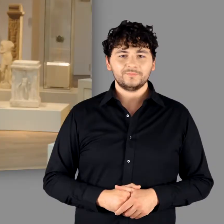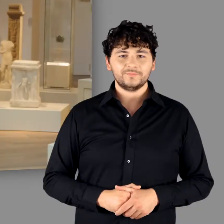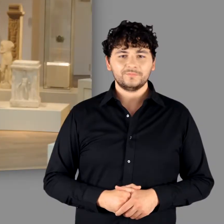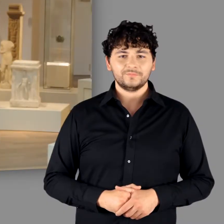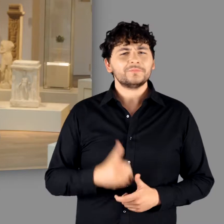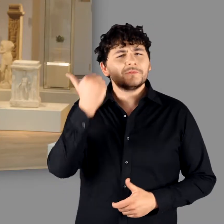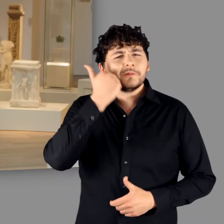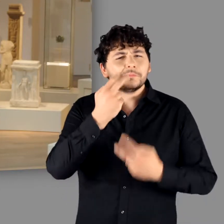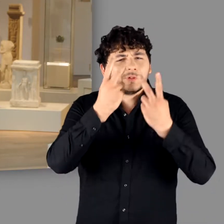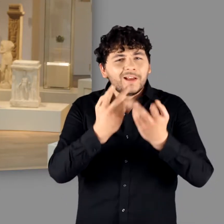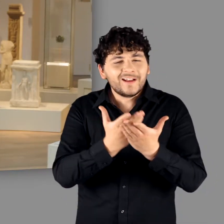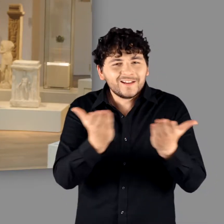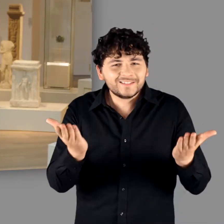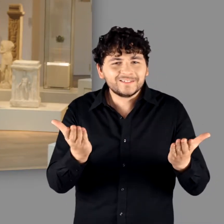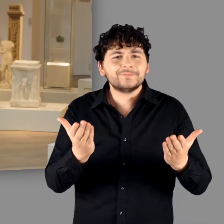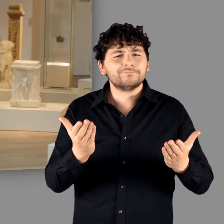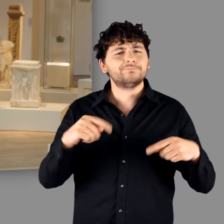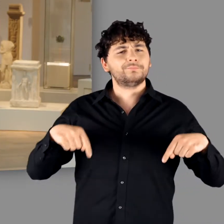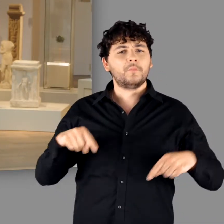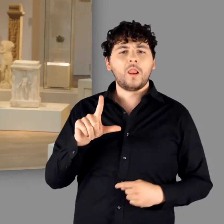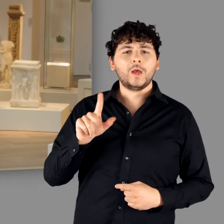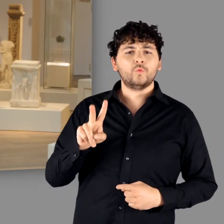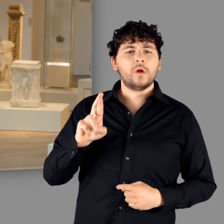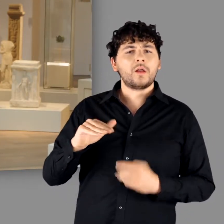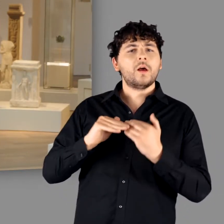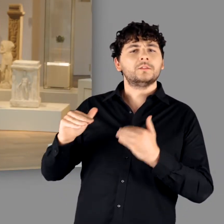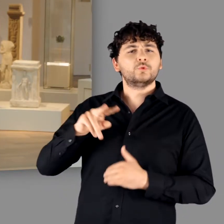Liebe Gäste, ich sende Ihnen einen herzlichen Gruß